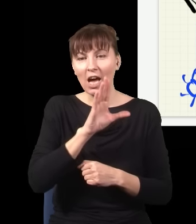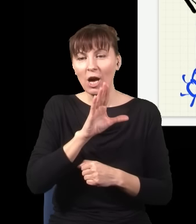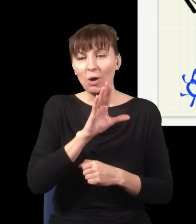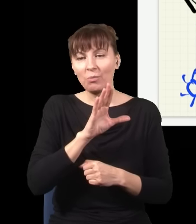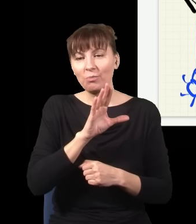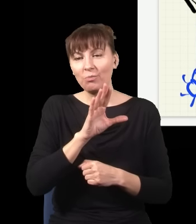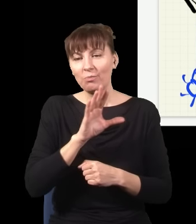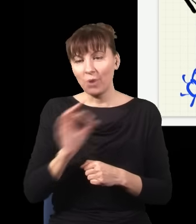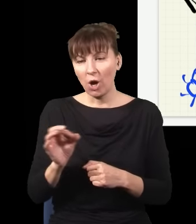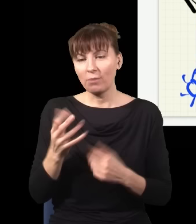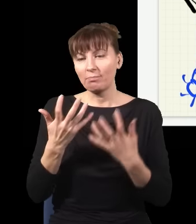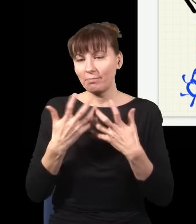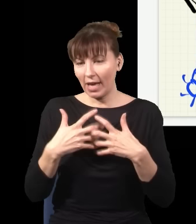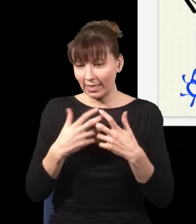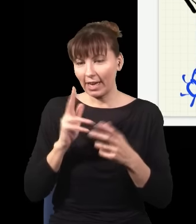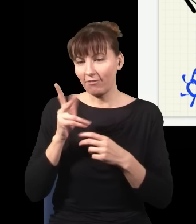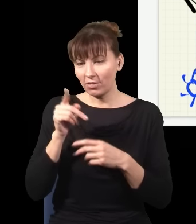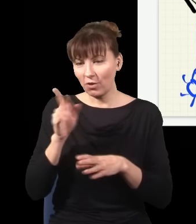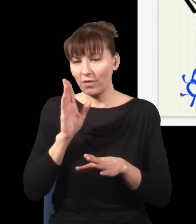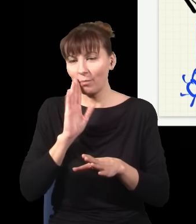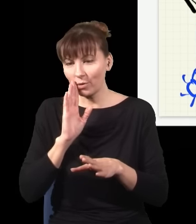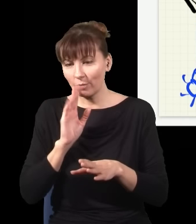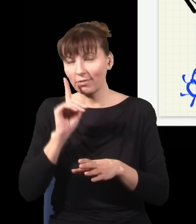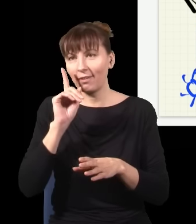co mówiła zwykła mechanika kwantowa, ale też, co gorsza, niczym się od niej nie różniła,